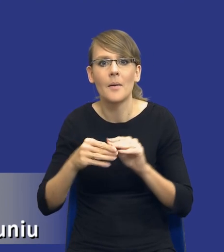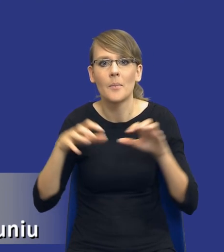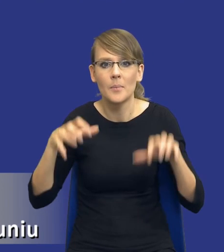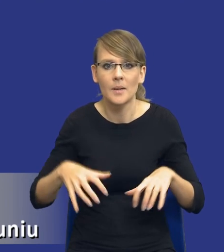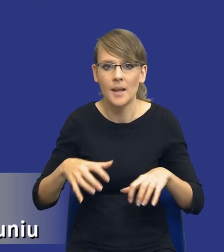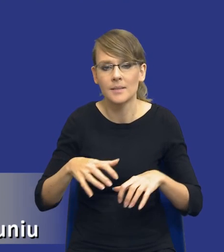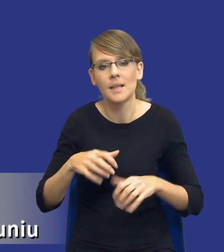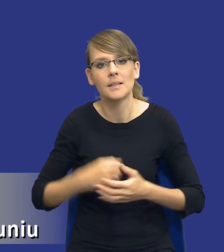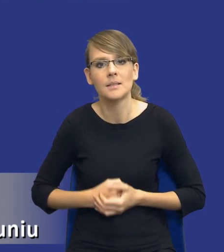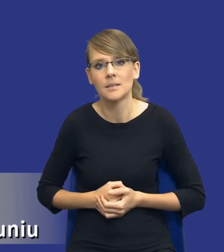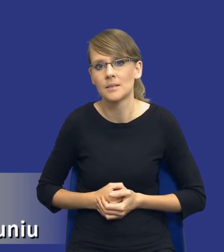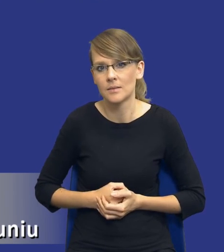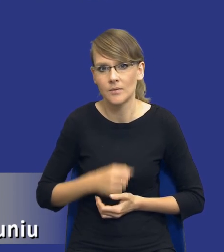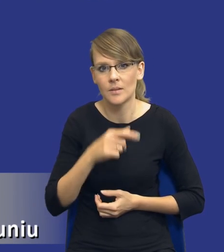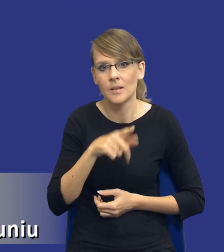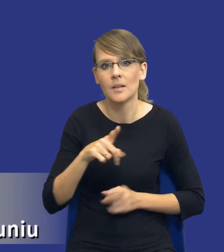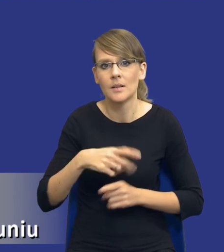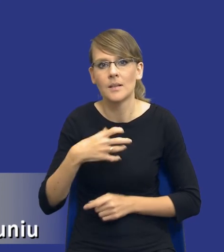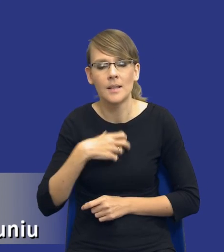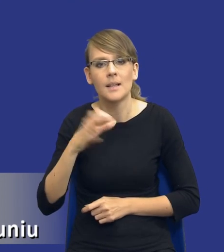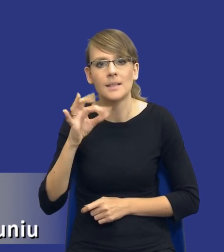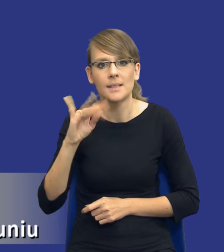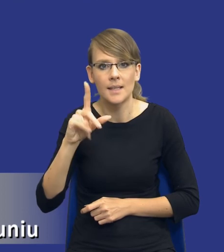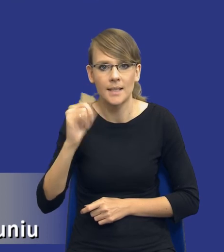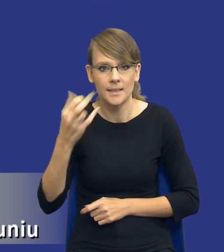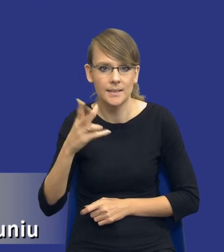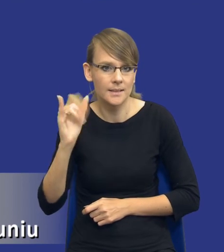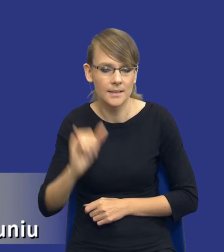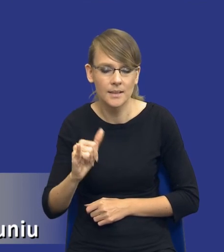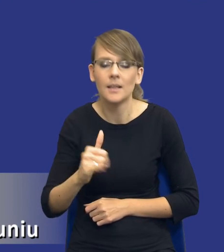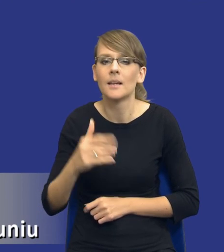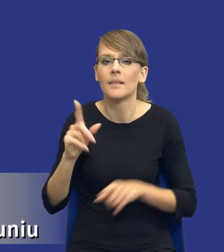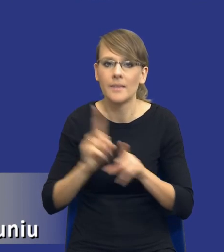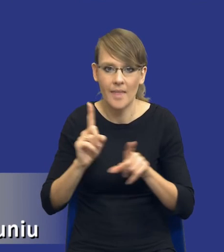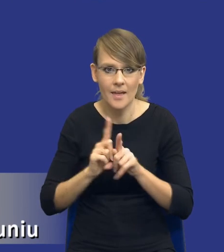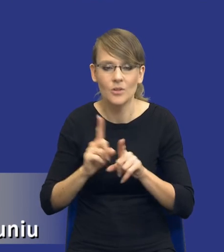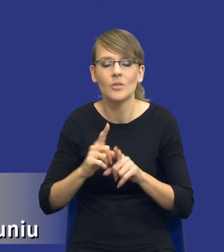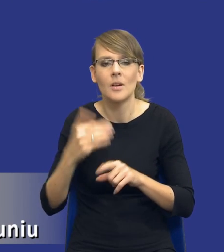i z panem doktorem Janem Stylińskim, uwzględniając też oczywiście uwagi kolegów